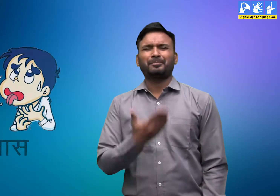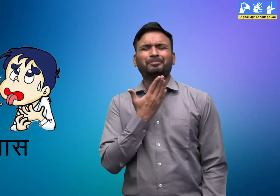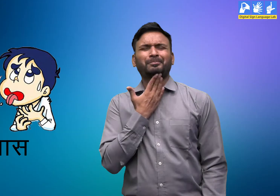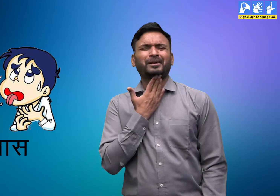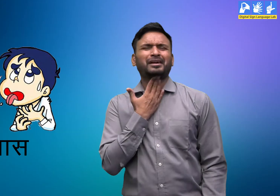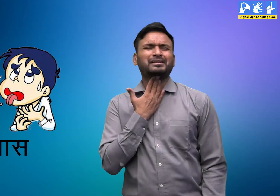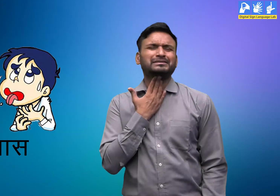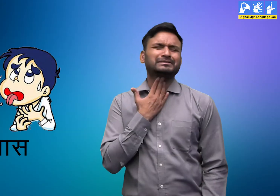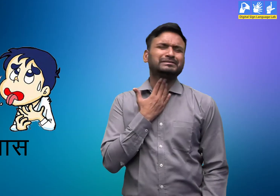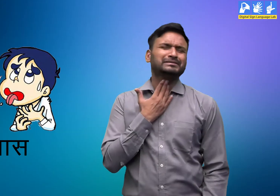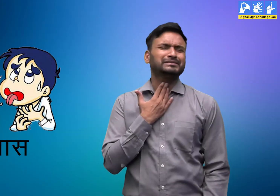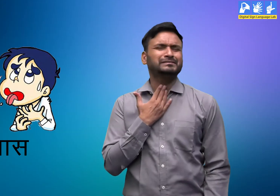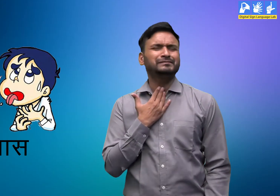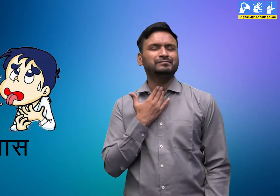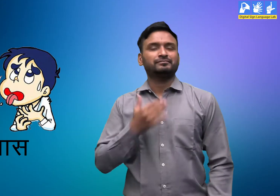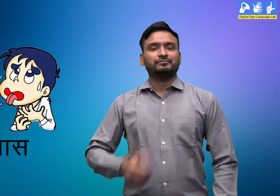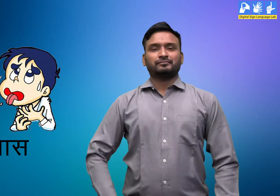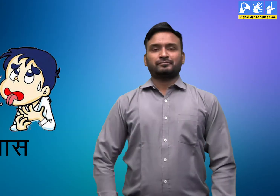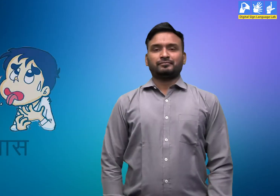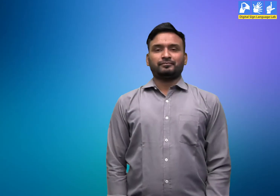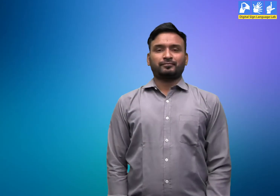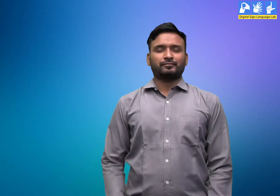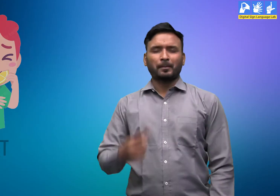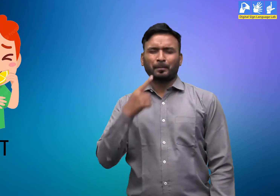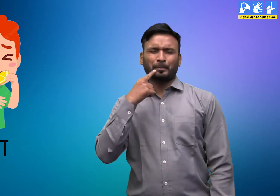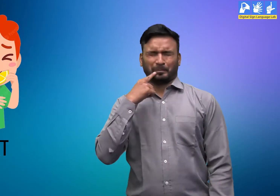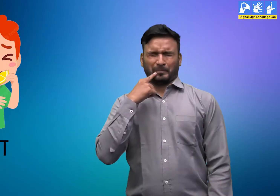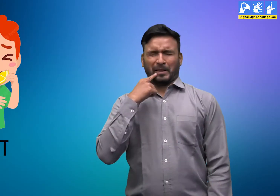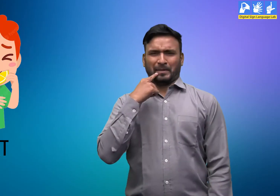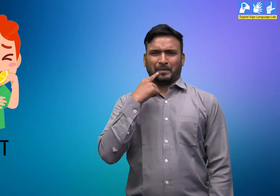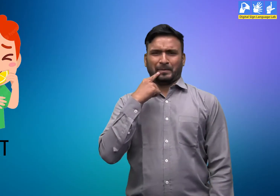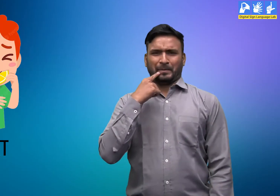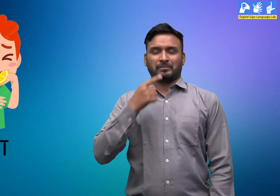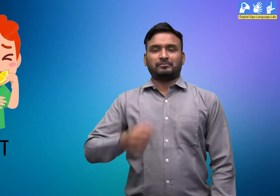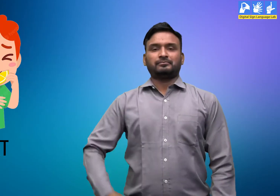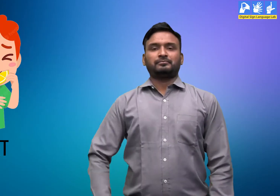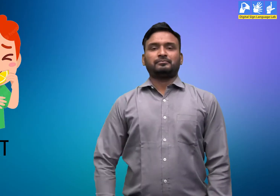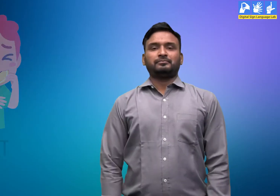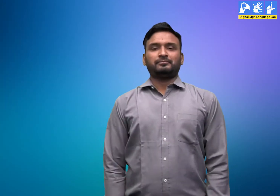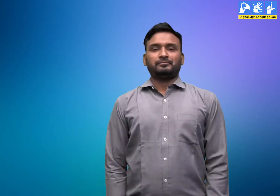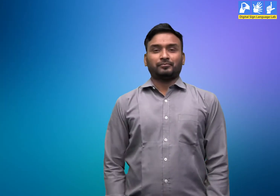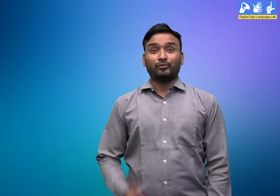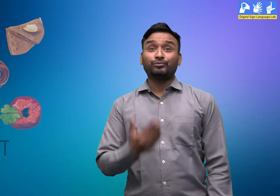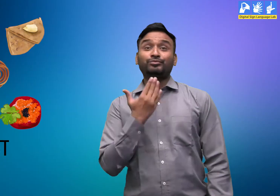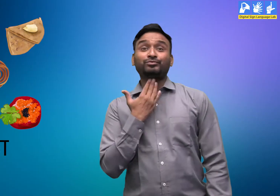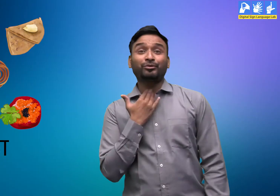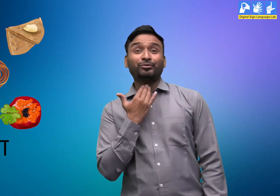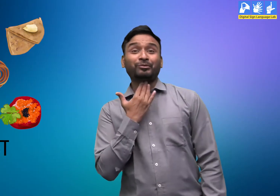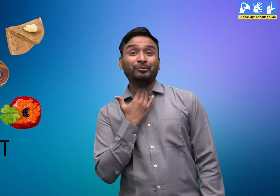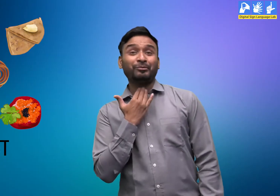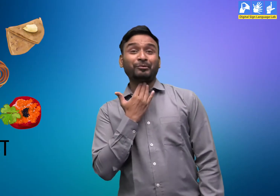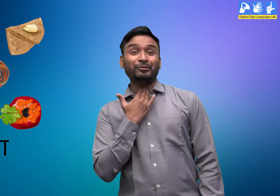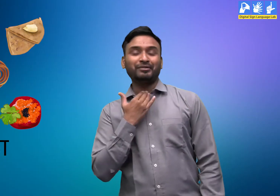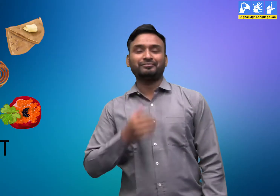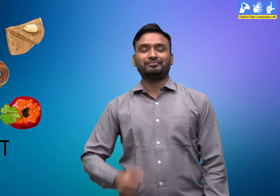प्यास खट्टा मीठा